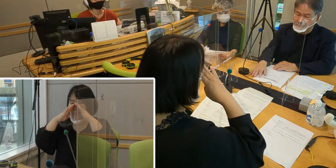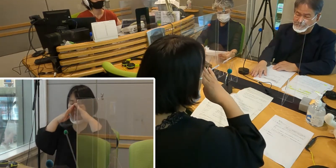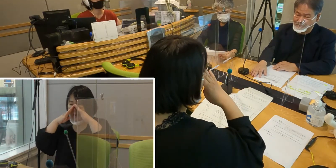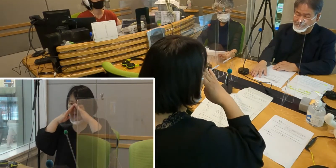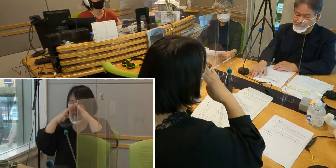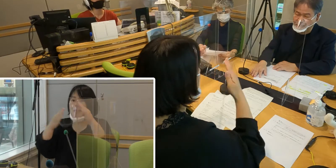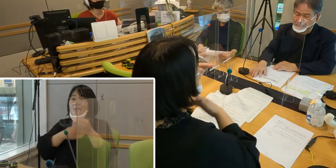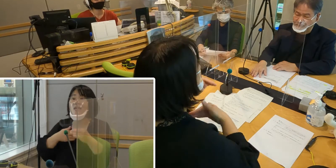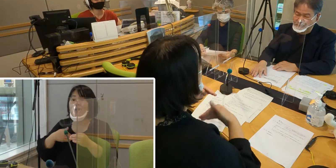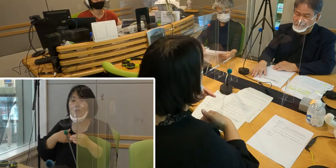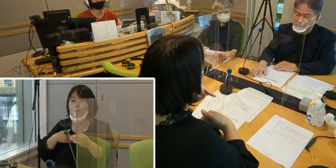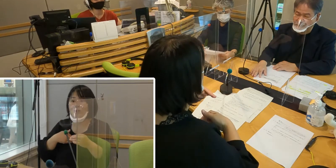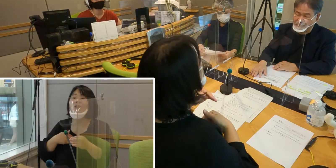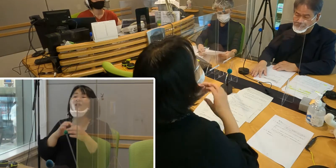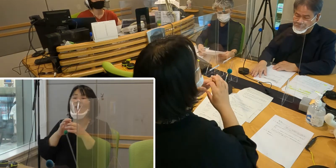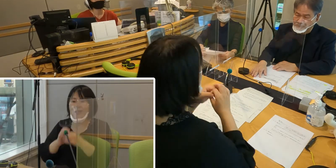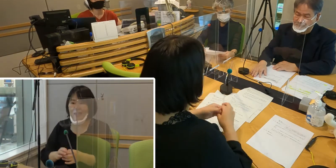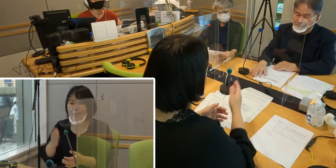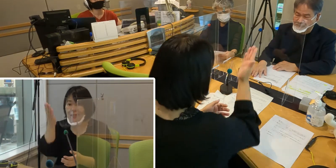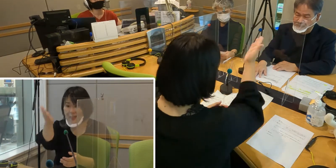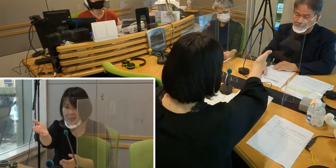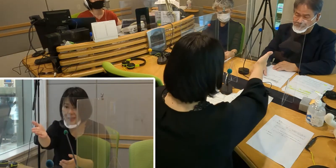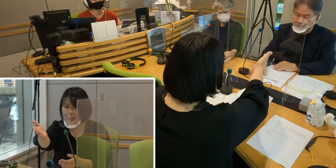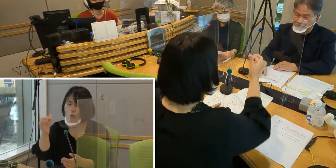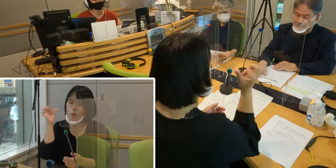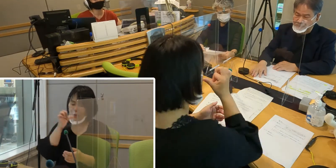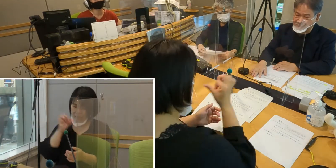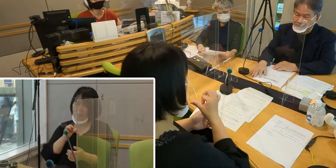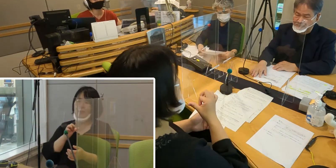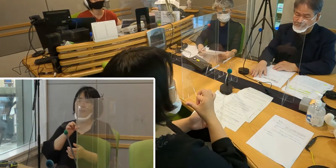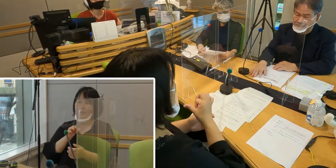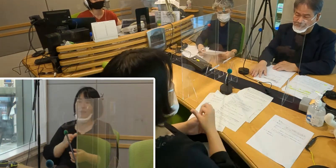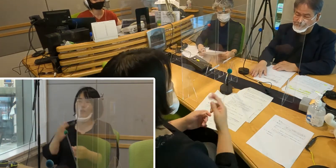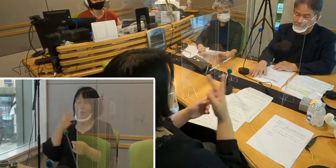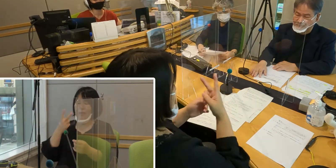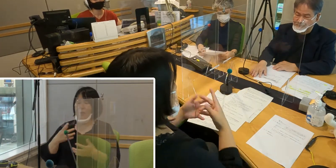現在 森田さん、 そして手話通訳の南さんにつけていただいています。